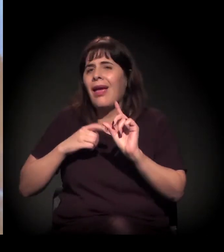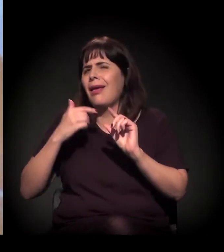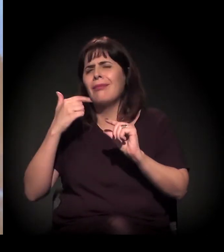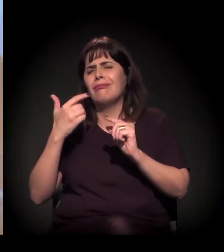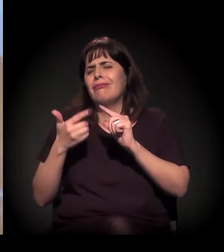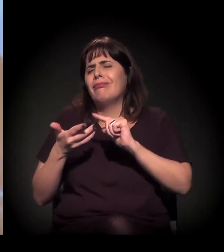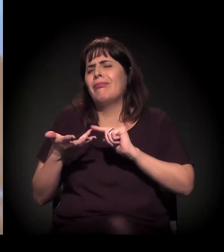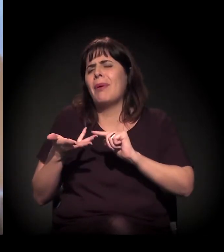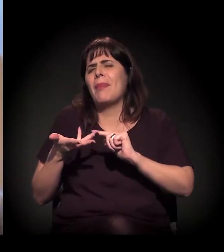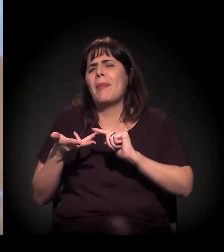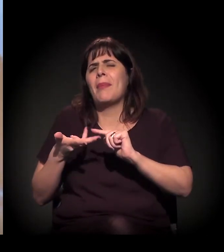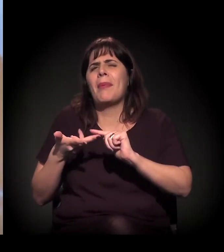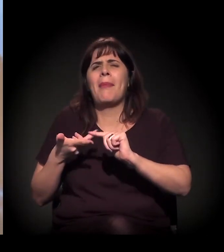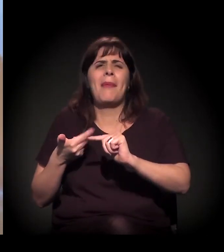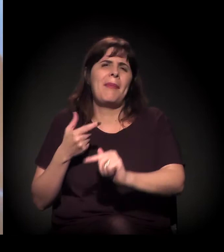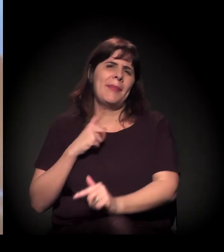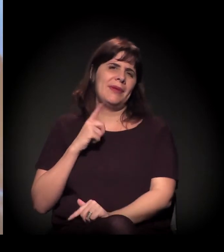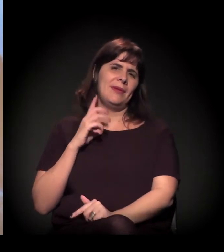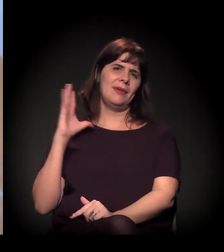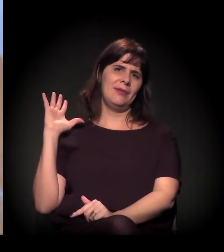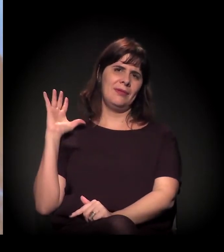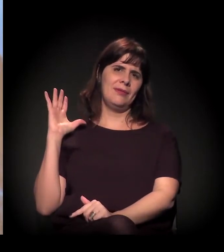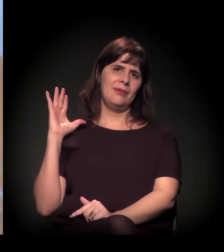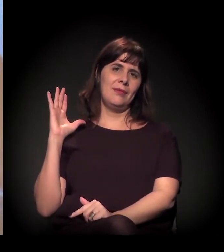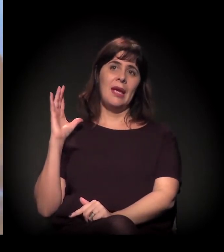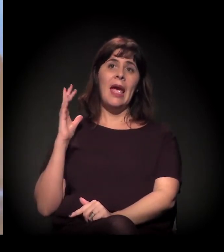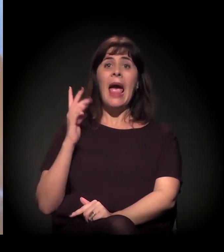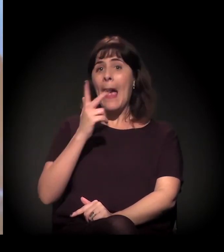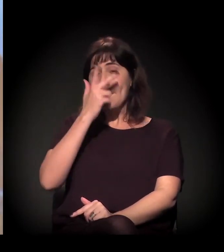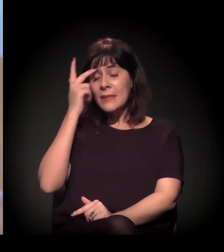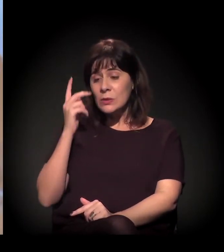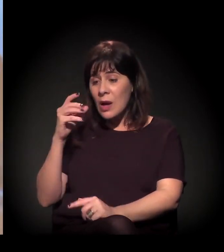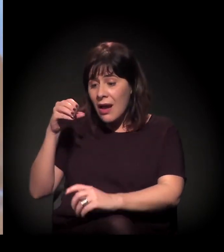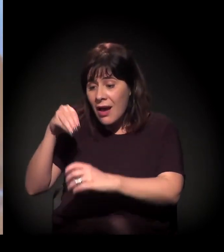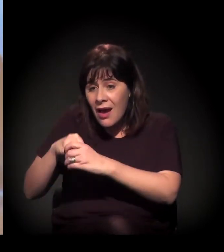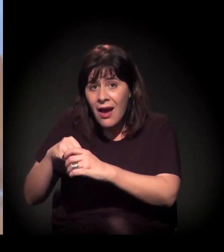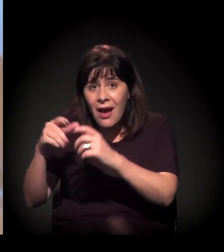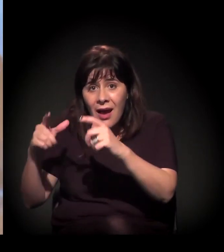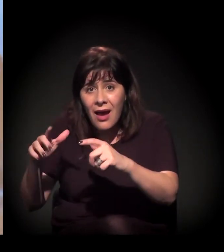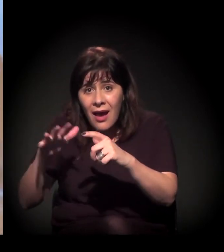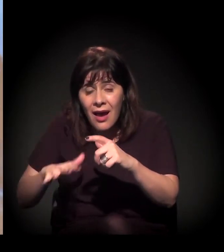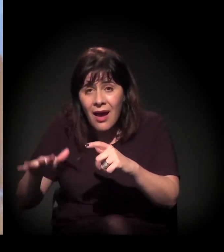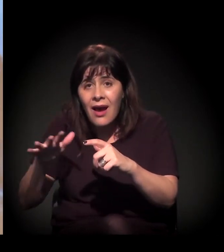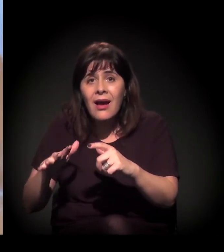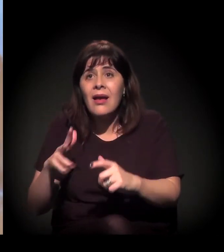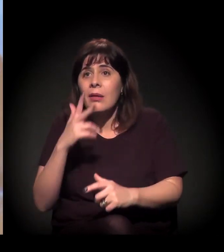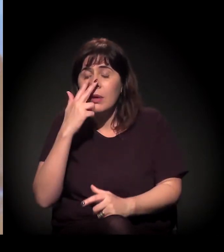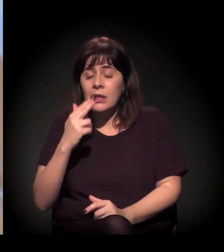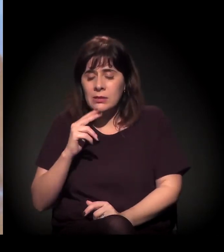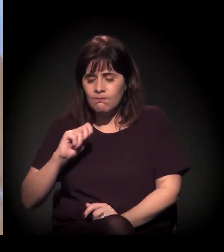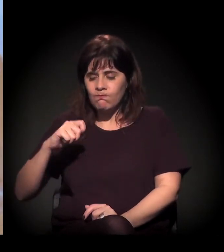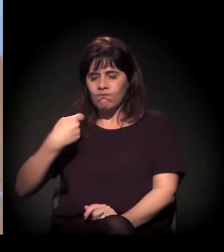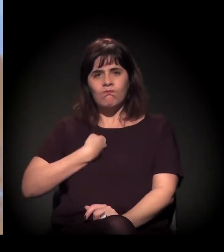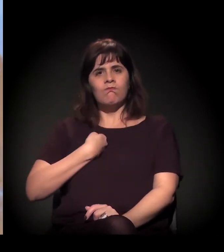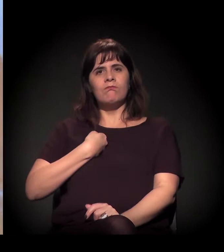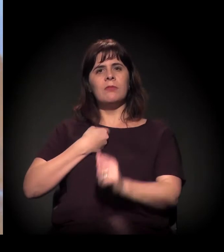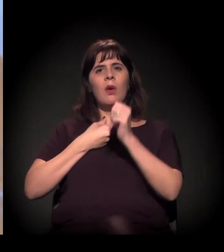mas existe uma apropriação desse termo pelas pessoas que estão lá. O orgulho de começar a falar disso como uma identidade já, não?